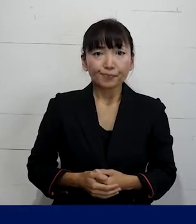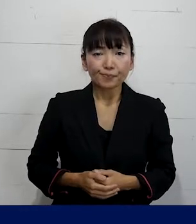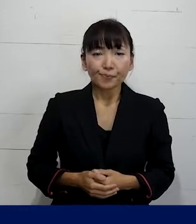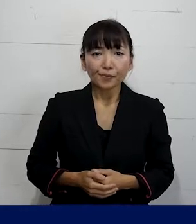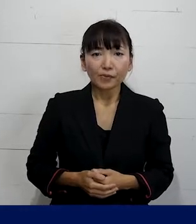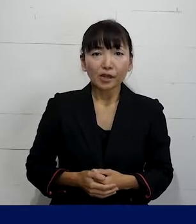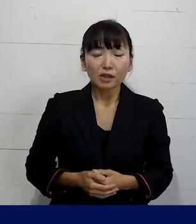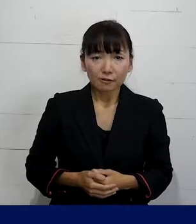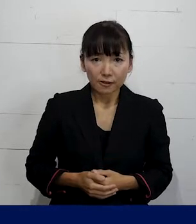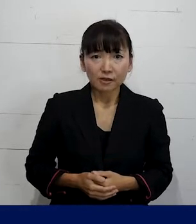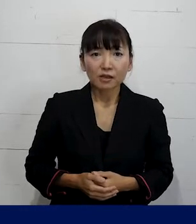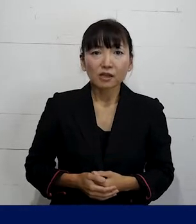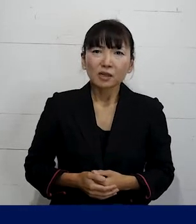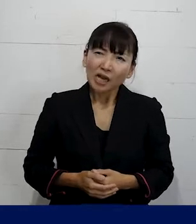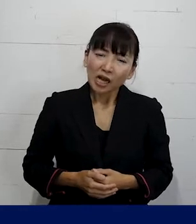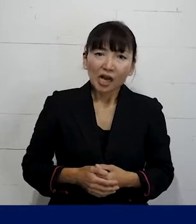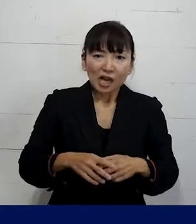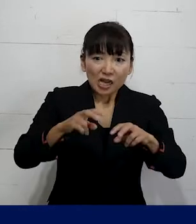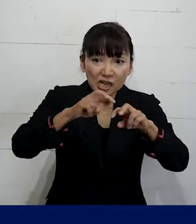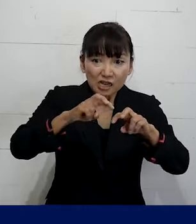すごく大雑把な言い方をすれば